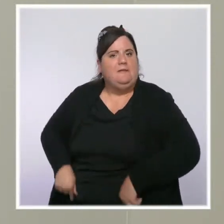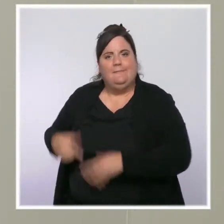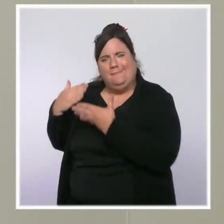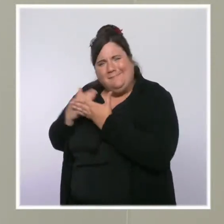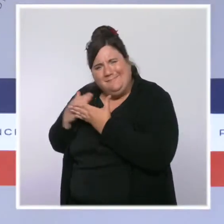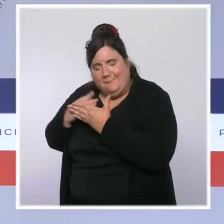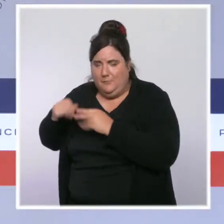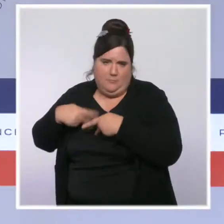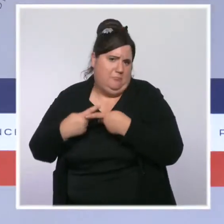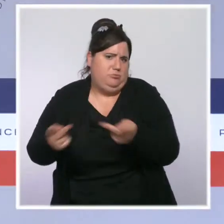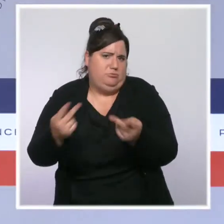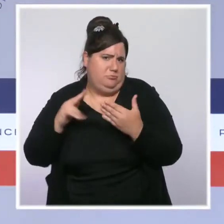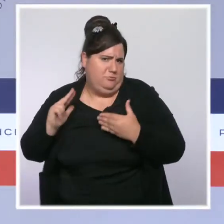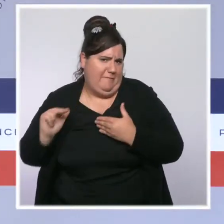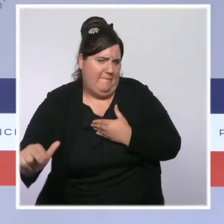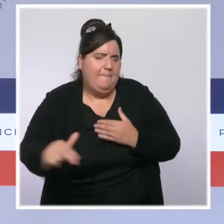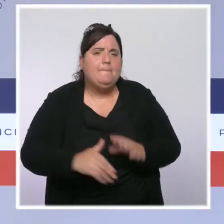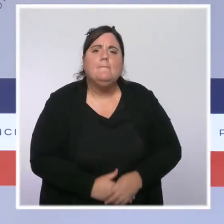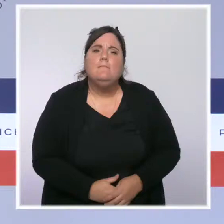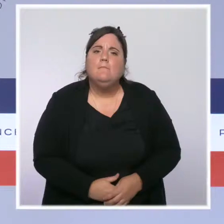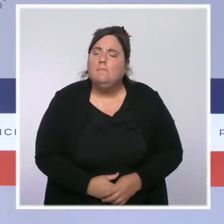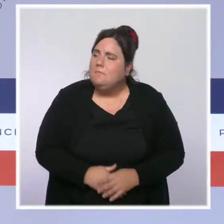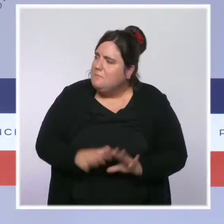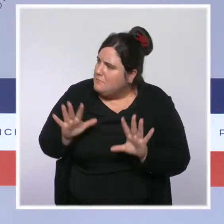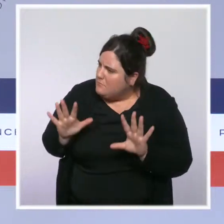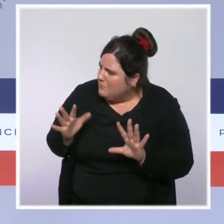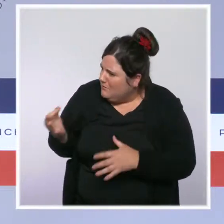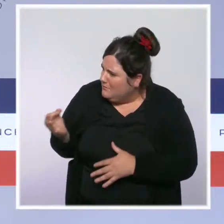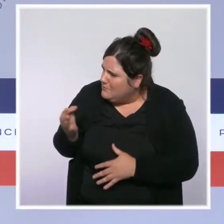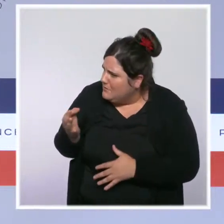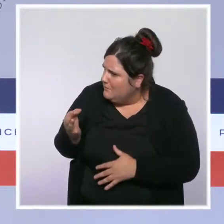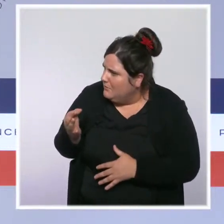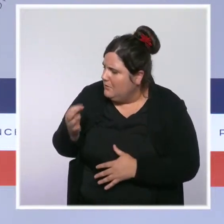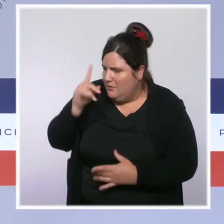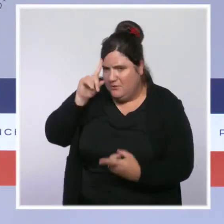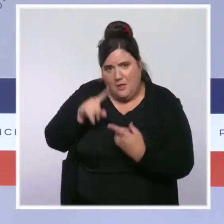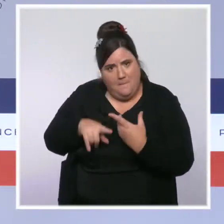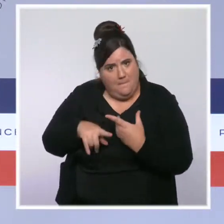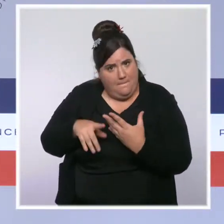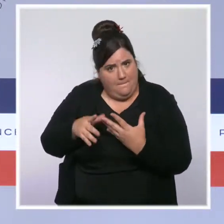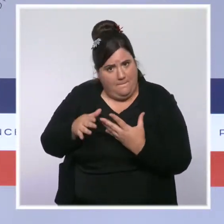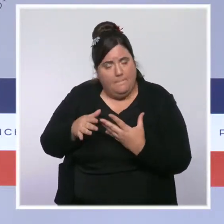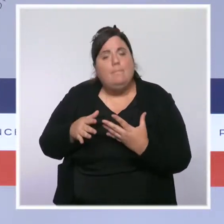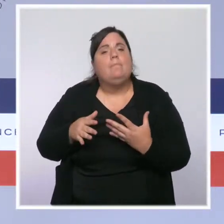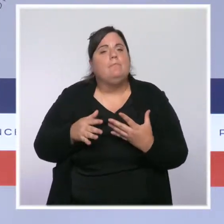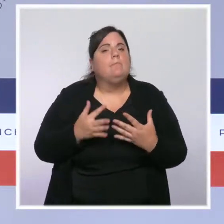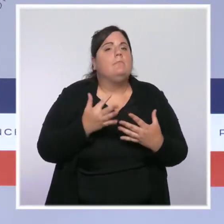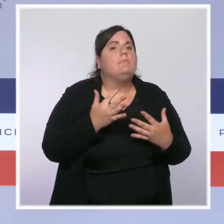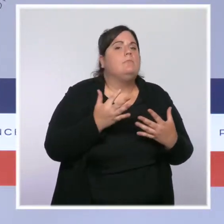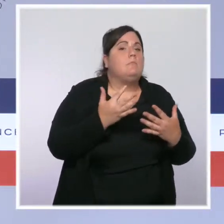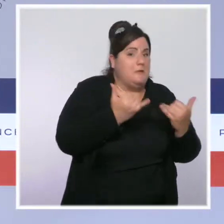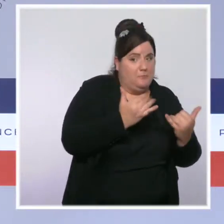Sur le discernement que vous évoquez quant à l'obligation vaccinale outre mer, je vous avoue que je n'ai pas très